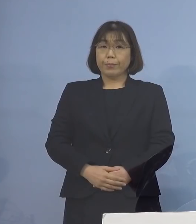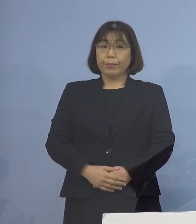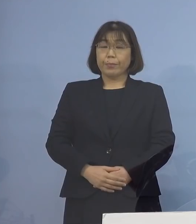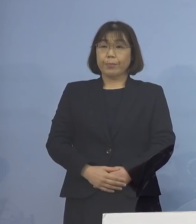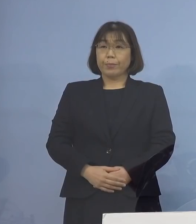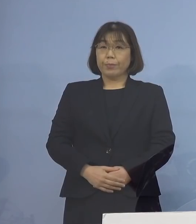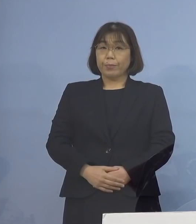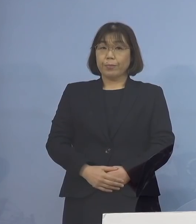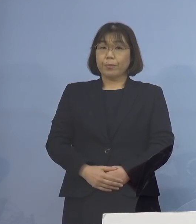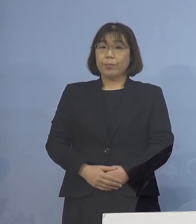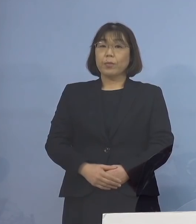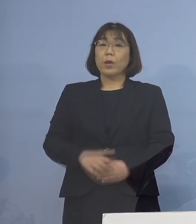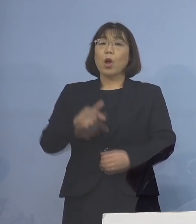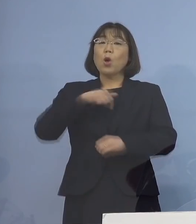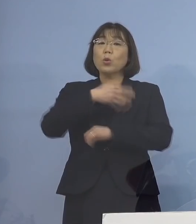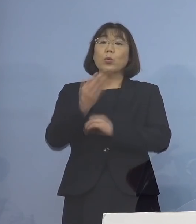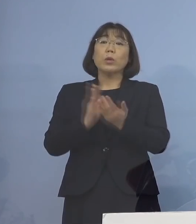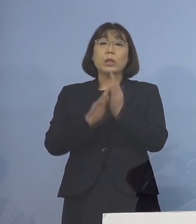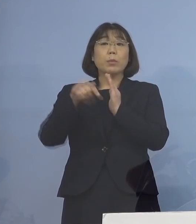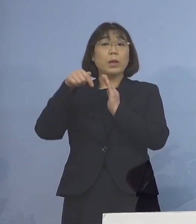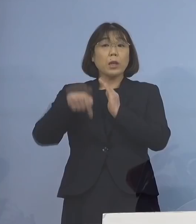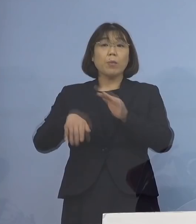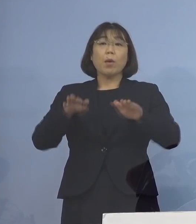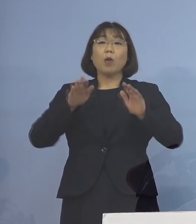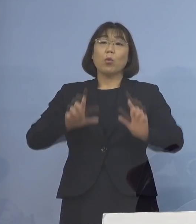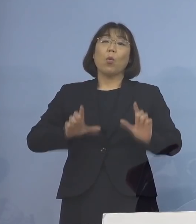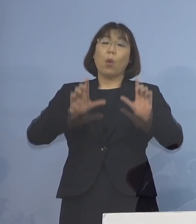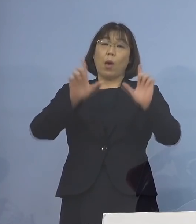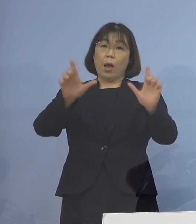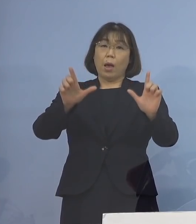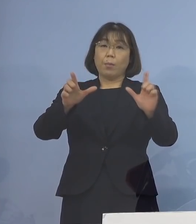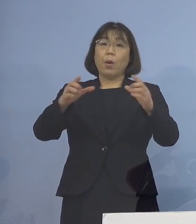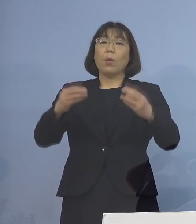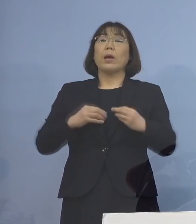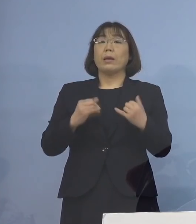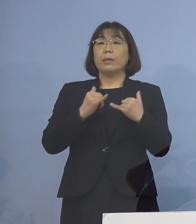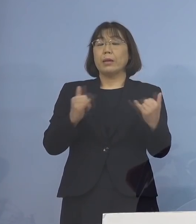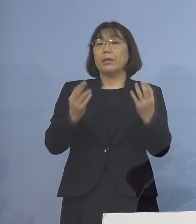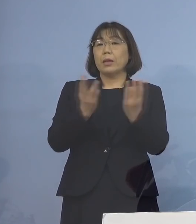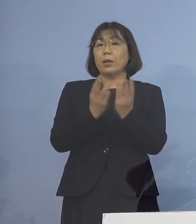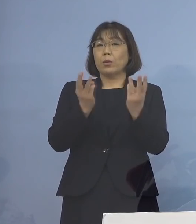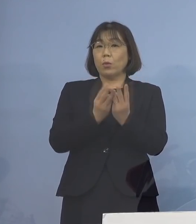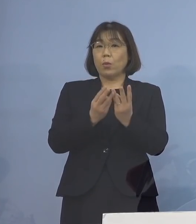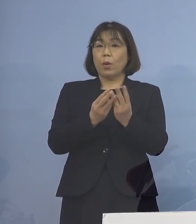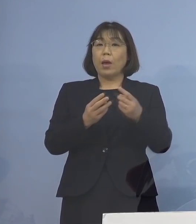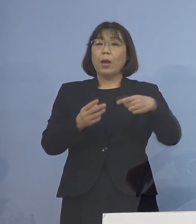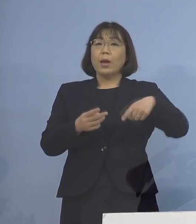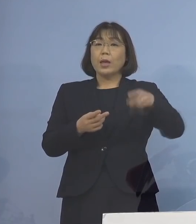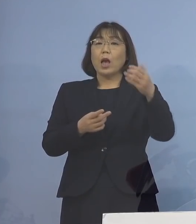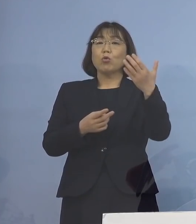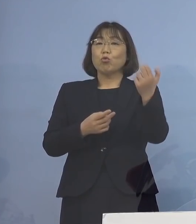そして、本県におきましても 本日発表の新規感染者数が192名と